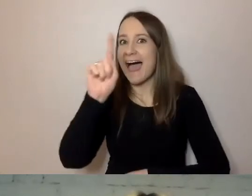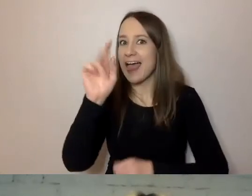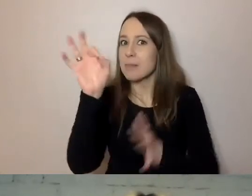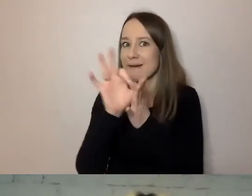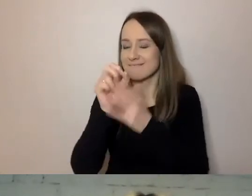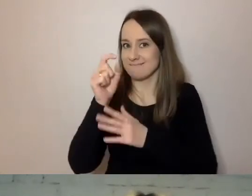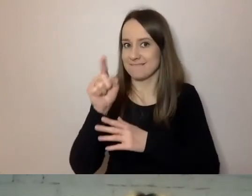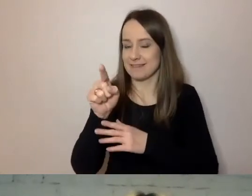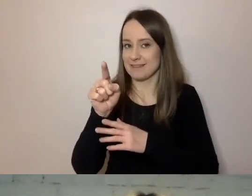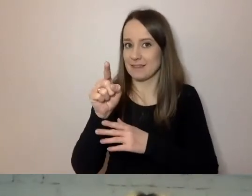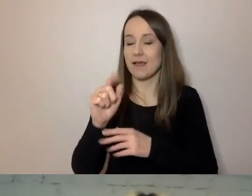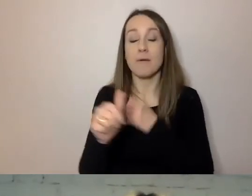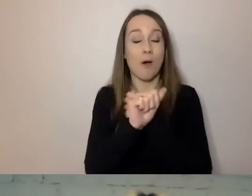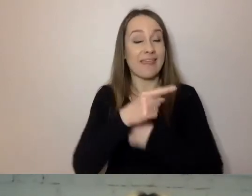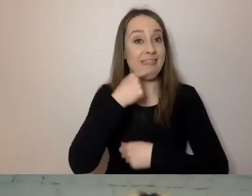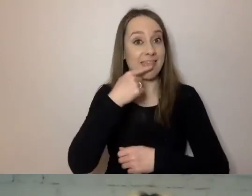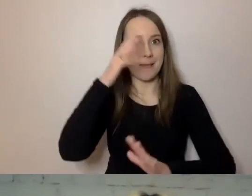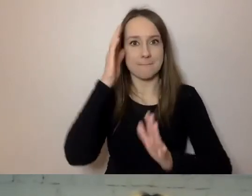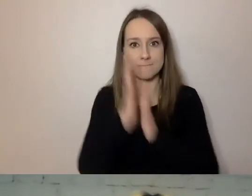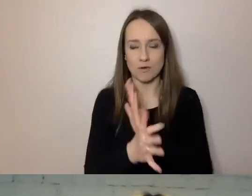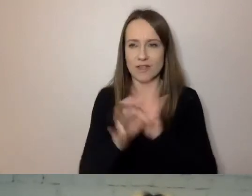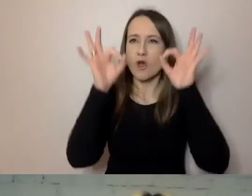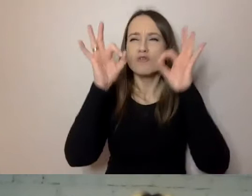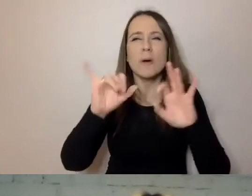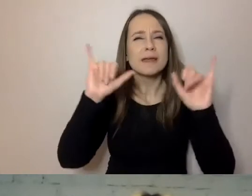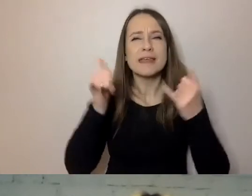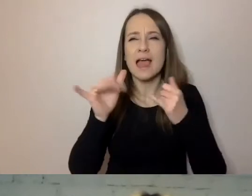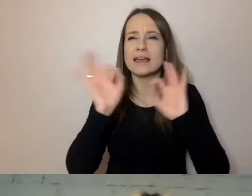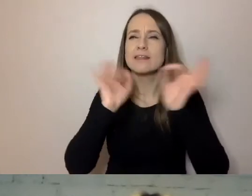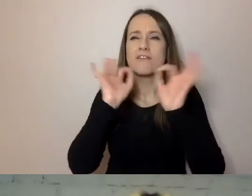Prosty język, dobre konstruowanie komunikatu, sprawia,